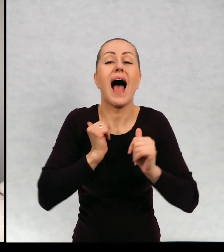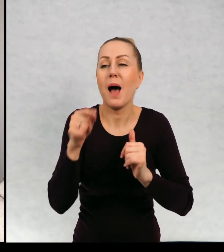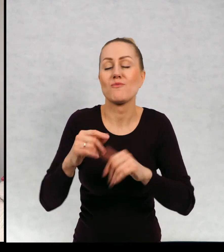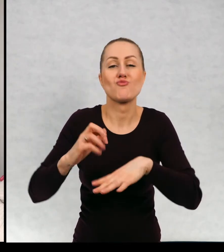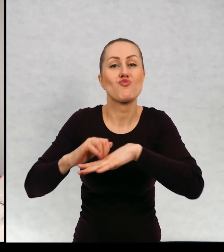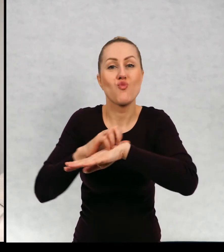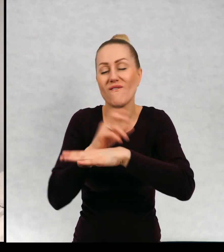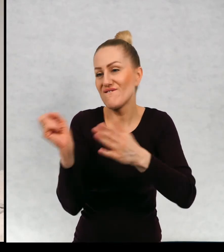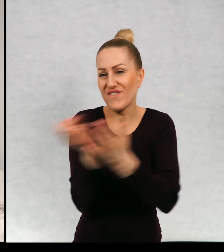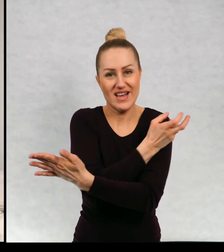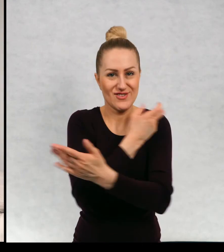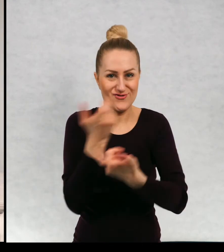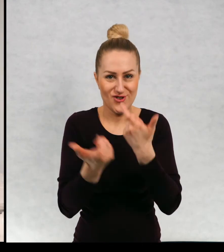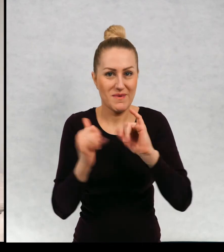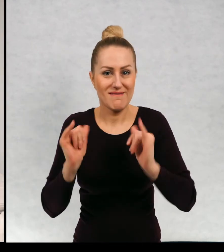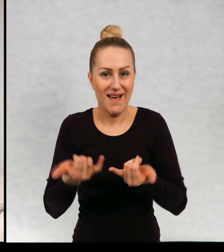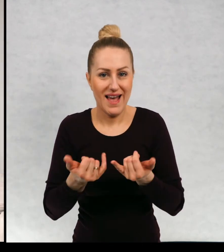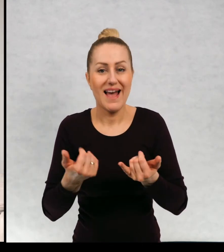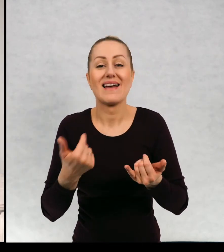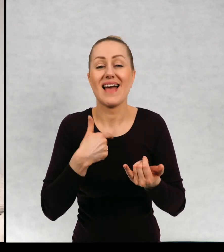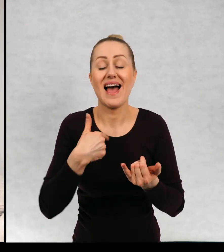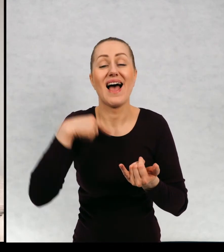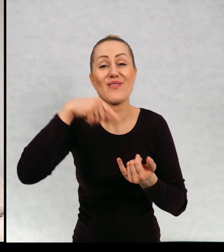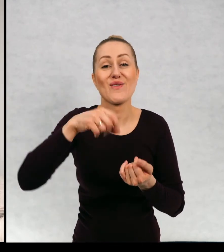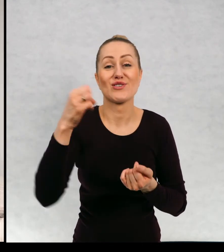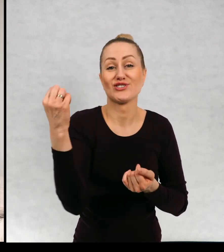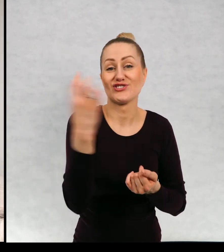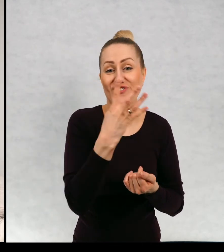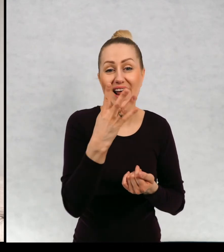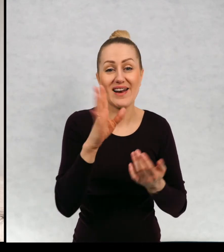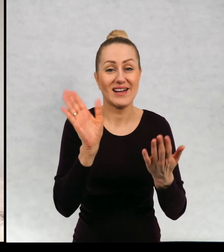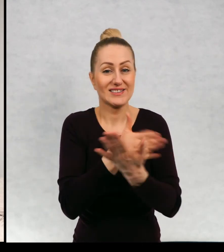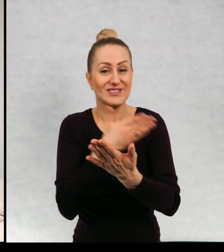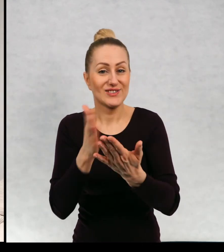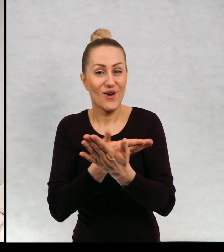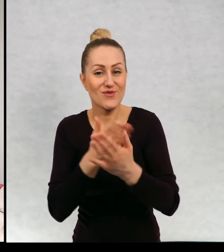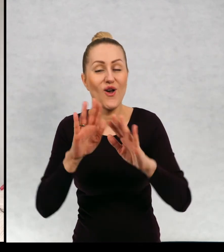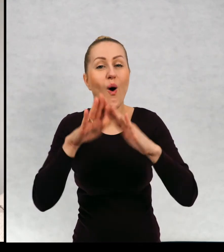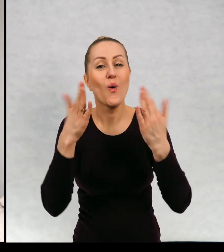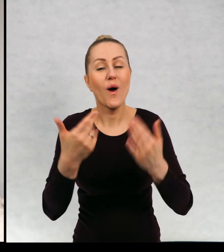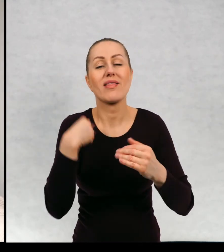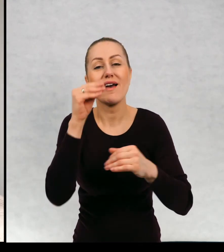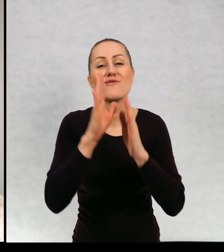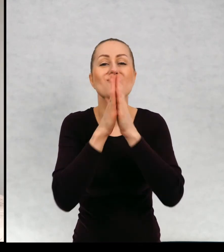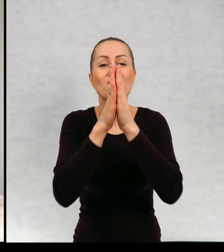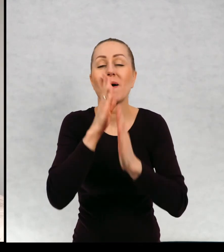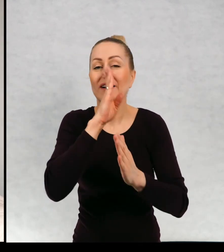z kamienicy pozbyć. Ja tutaj na czwartej stronie okładki poprosiłam, żeby dzieci wymyślały